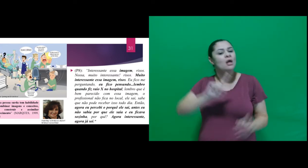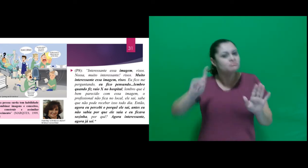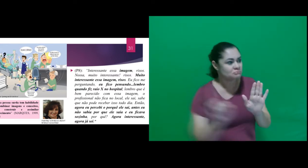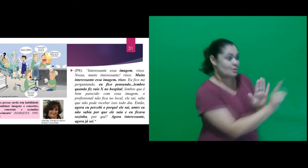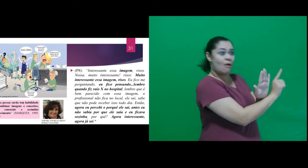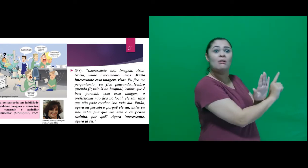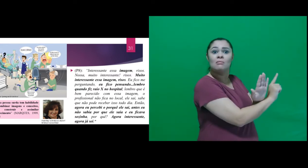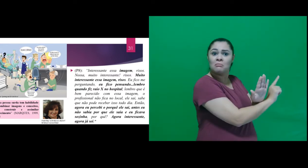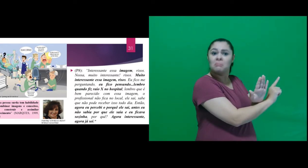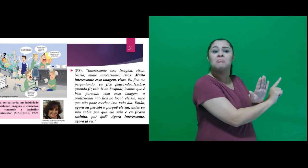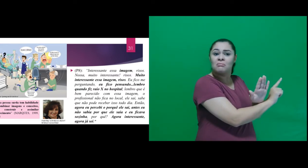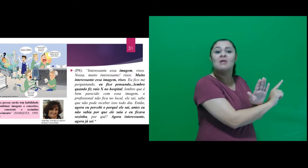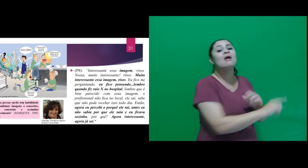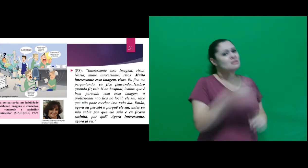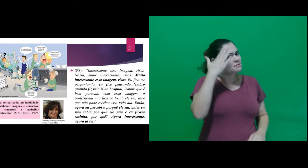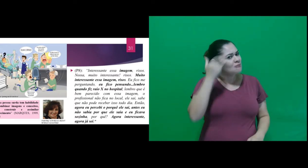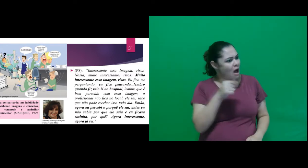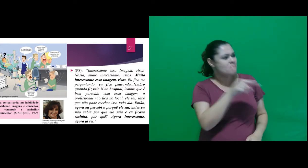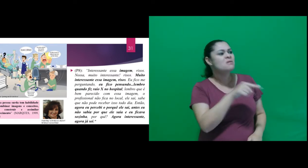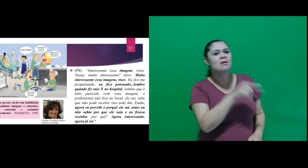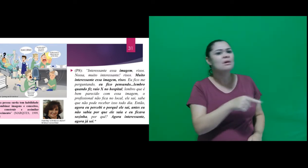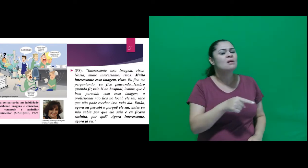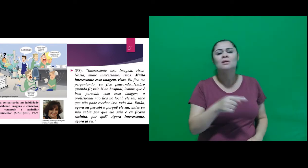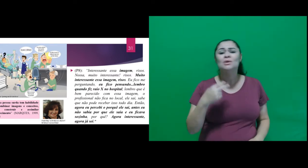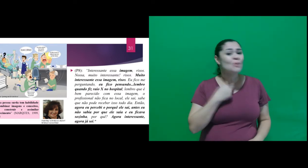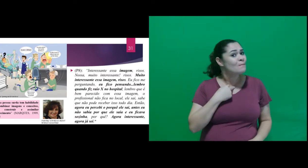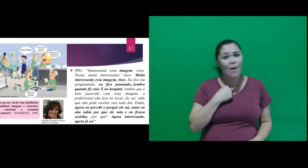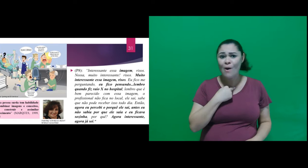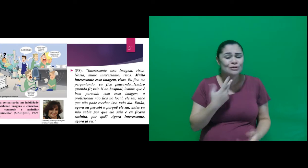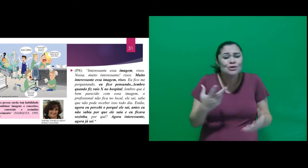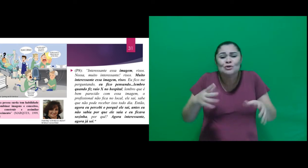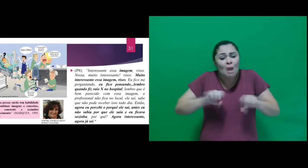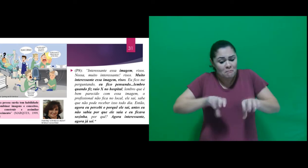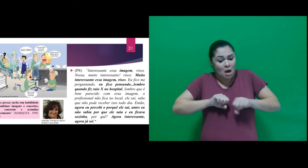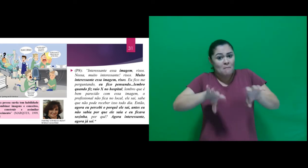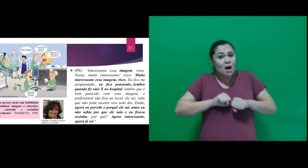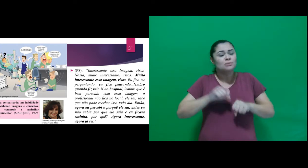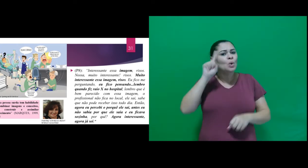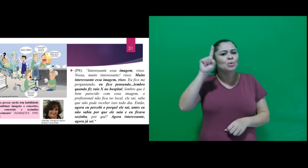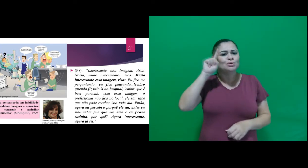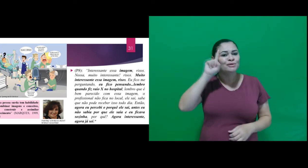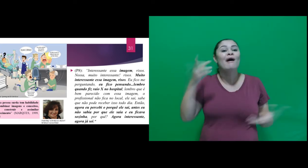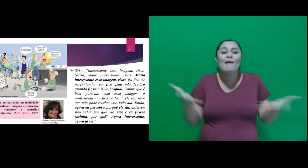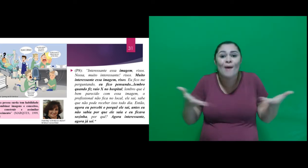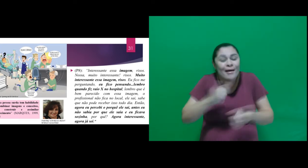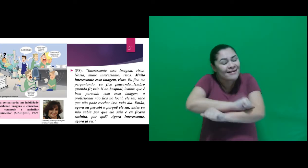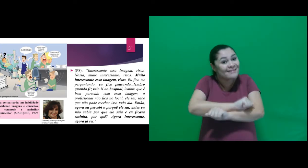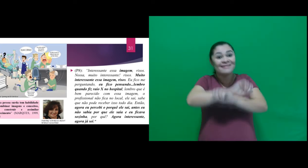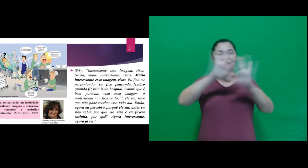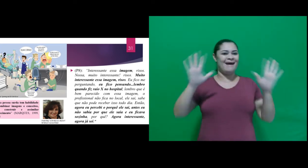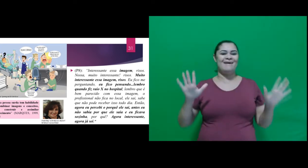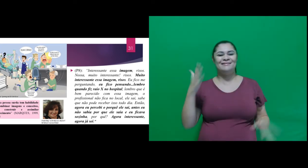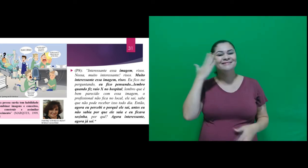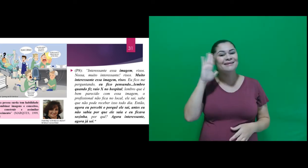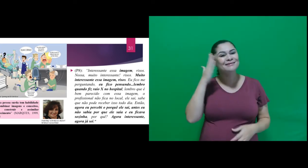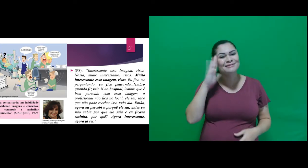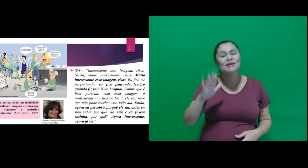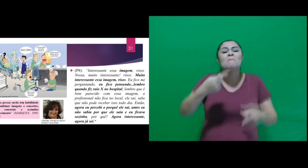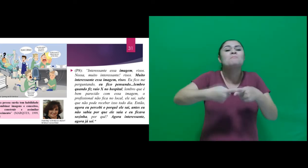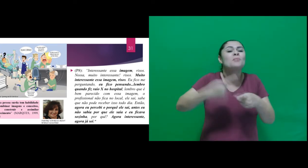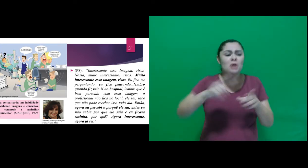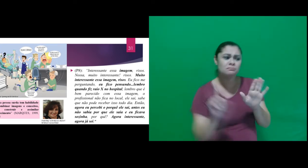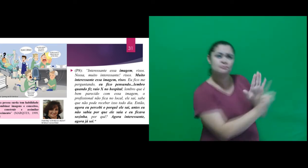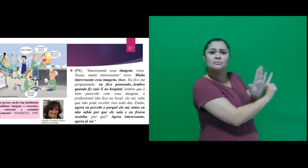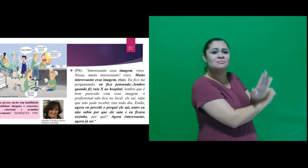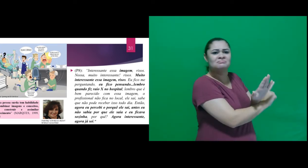sabe que não pode receber isso todo dia. Então, agora eu percebi o porquê ele sai, antes eu não